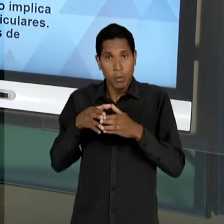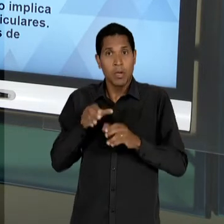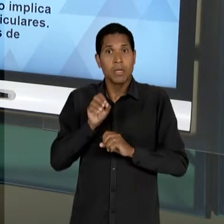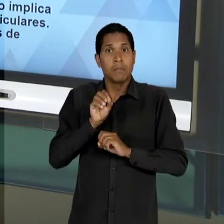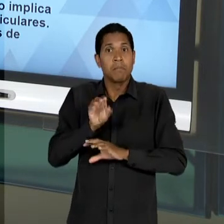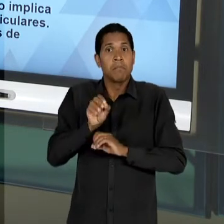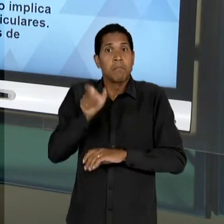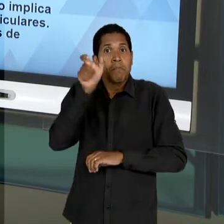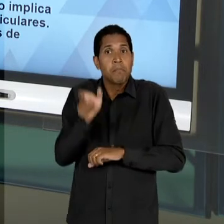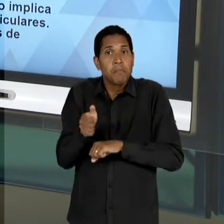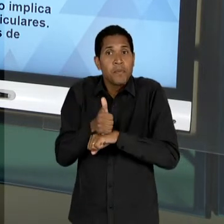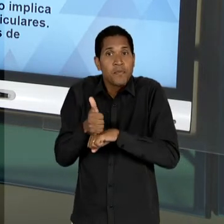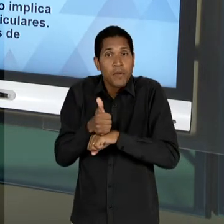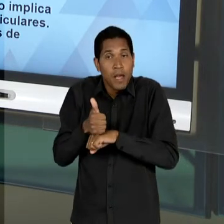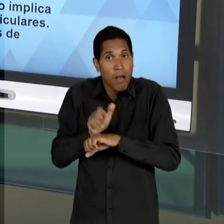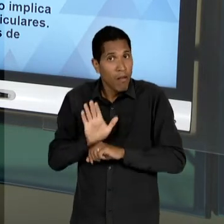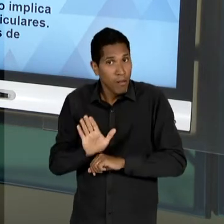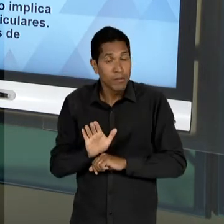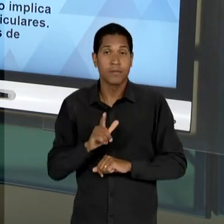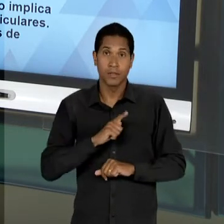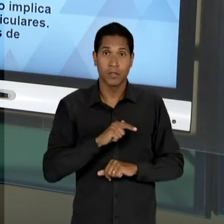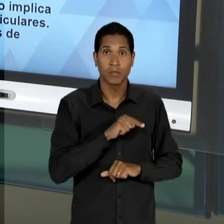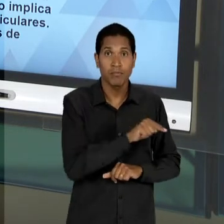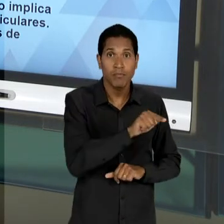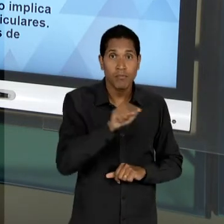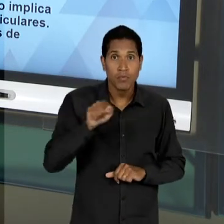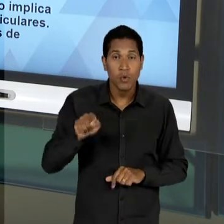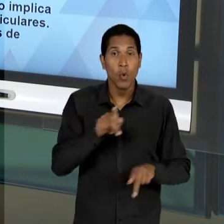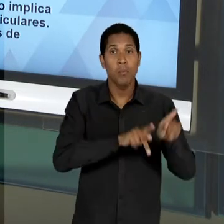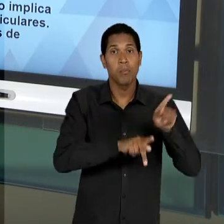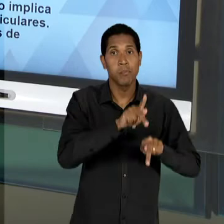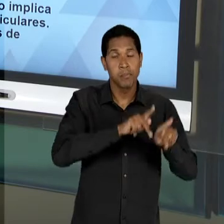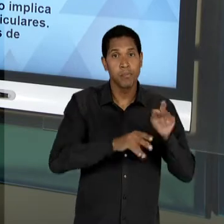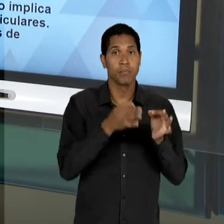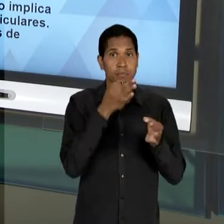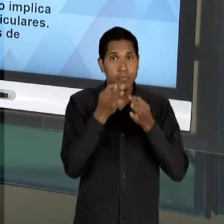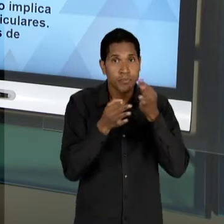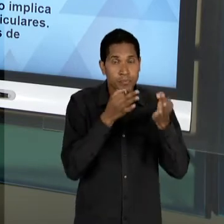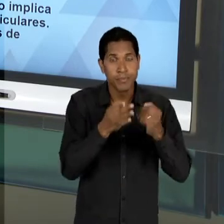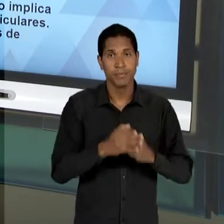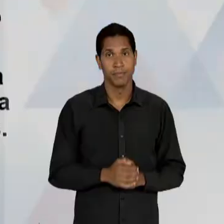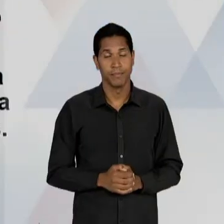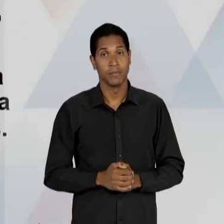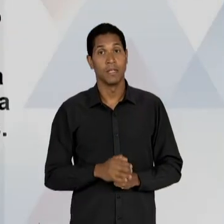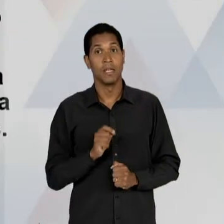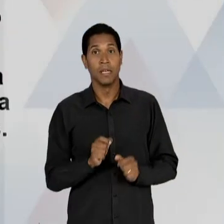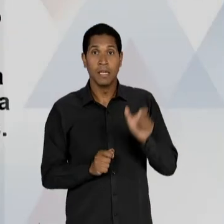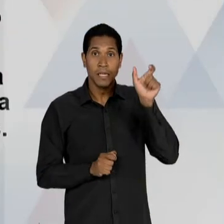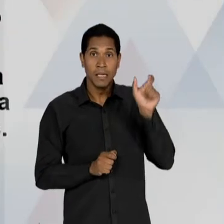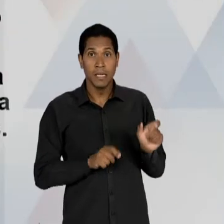TEMOS AQUI A PARTICIPAÇÃO DE UM OUTRO SUJEITO, DE OUTRA GENTE IMPORTANTE NESSE PROCESSO QUE É O